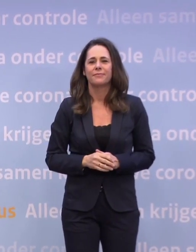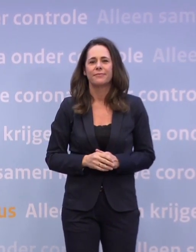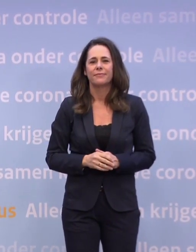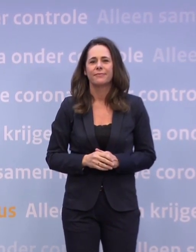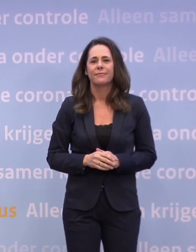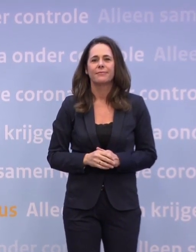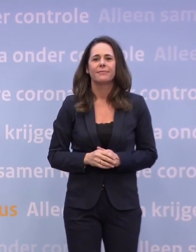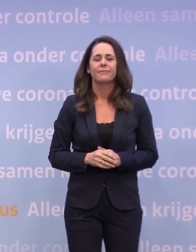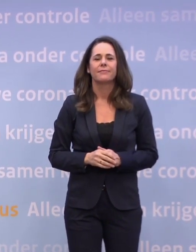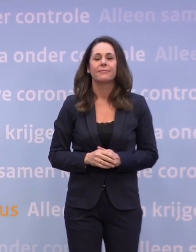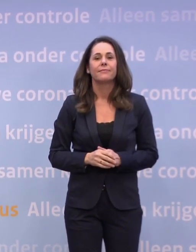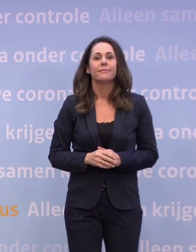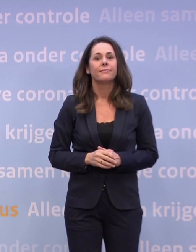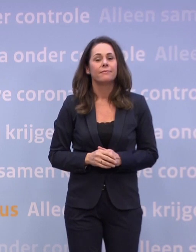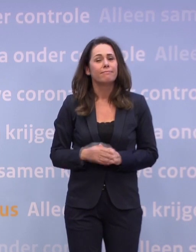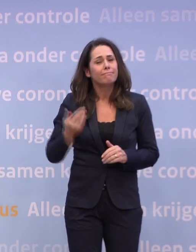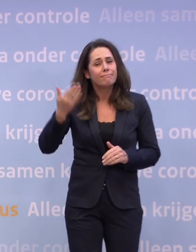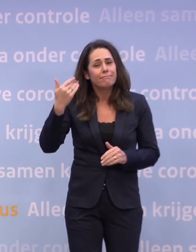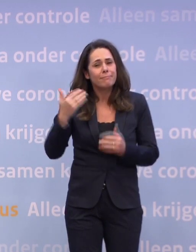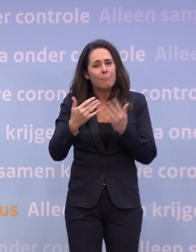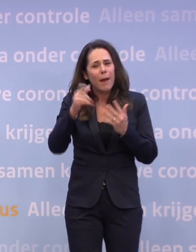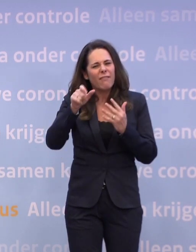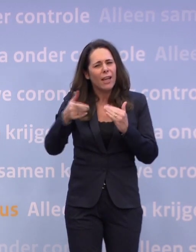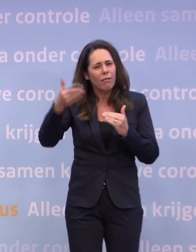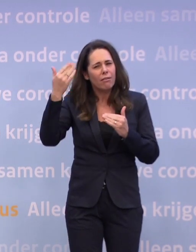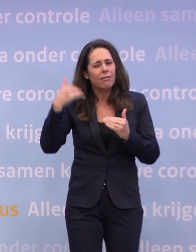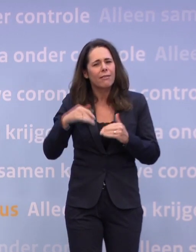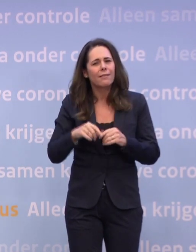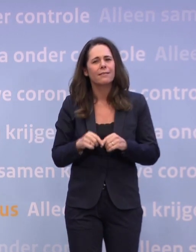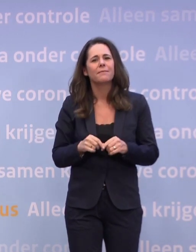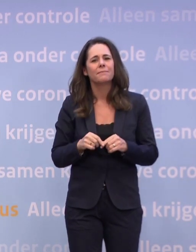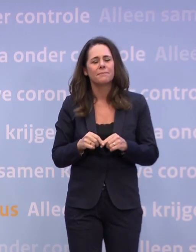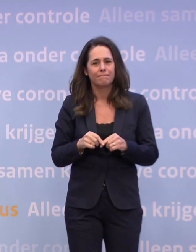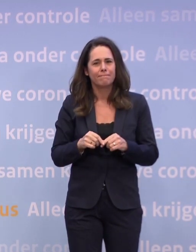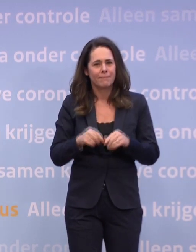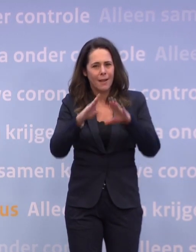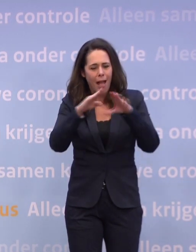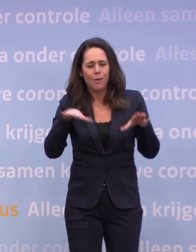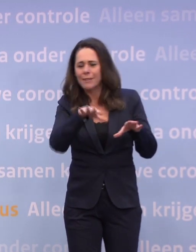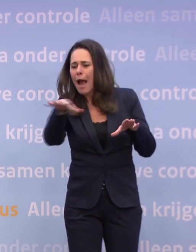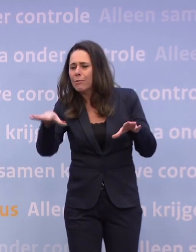Al een paar weken geleden zag je de eerste kerstbomen in huiskamers...